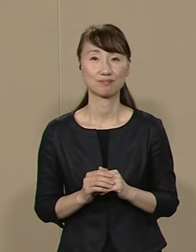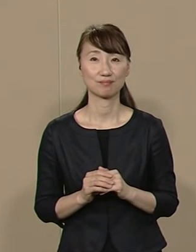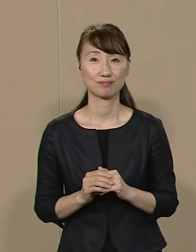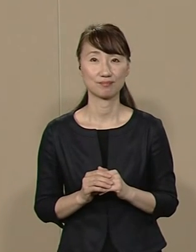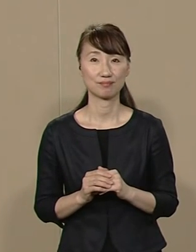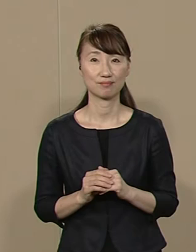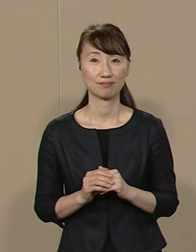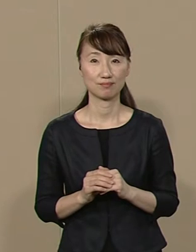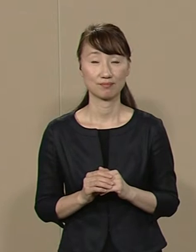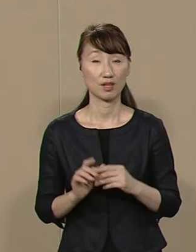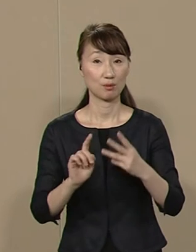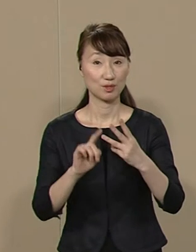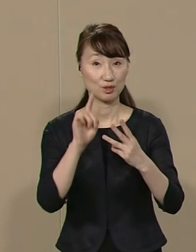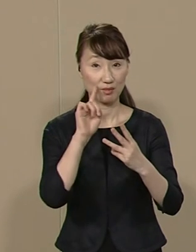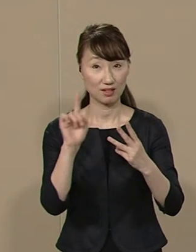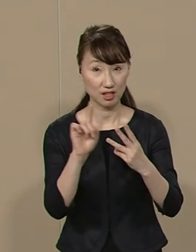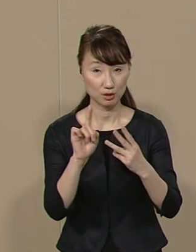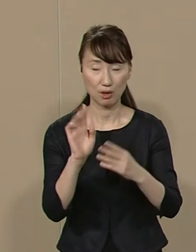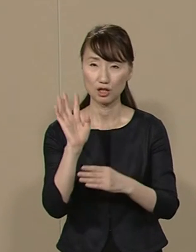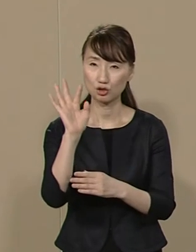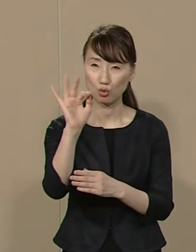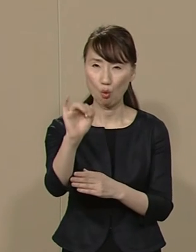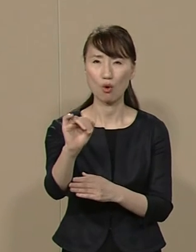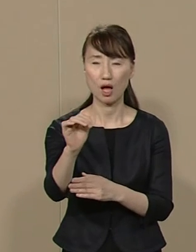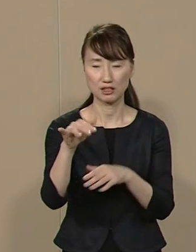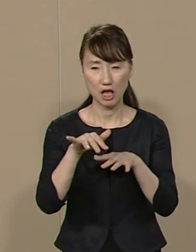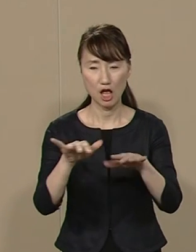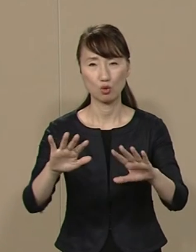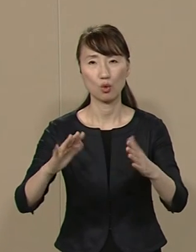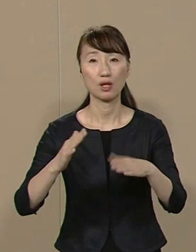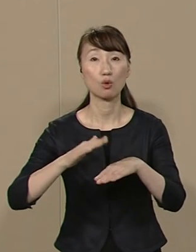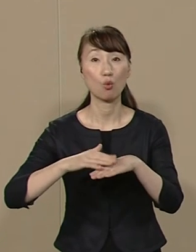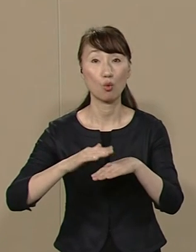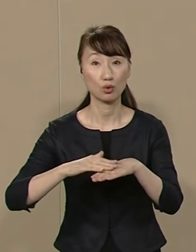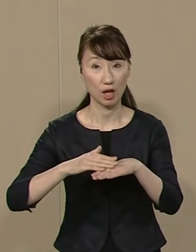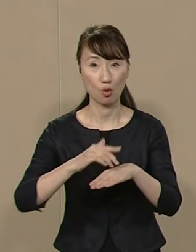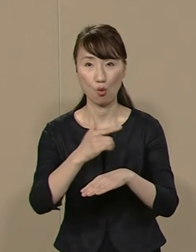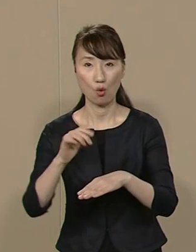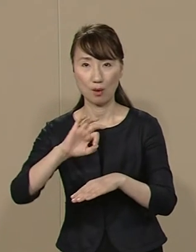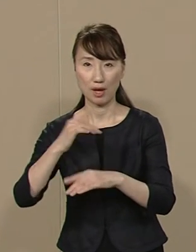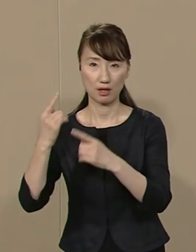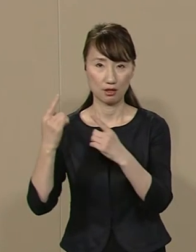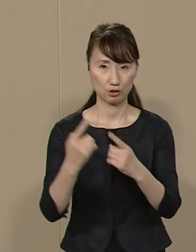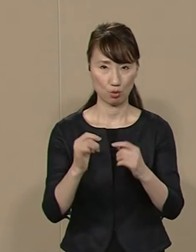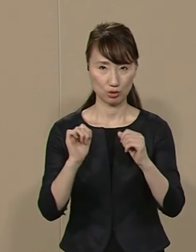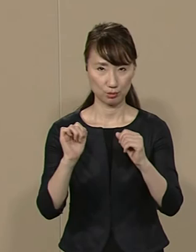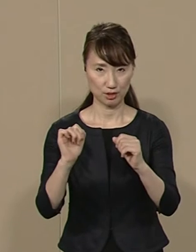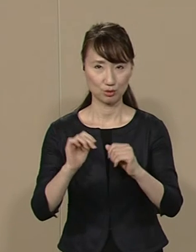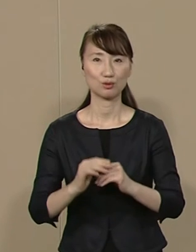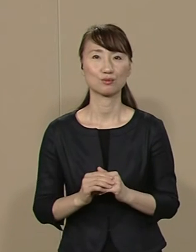３つ目は 将来にツケを回さない 形で 大幅減税を実行します